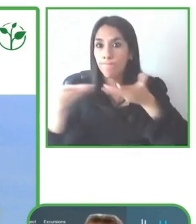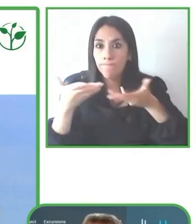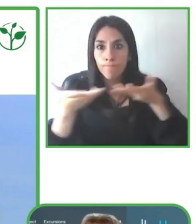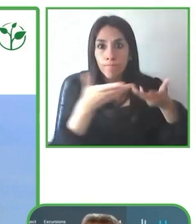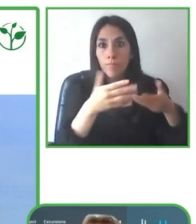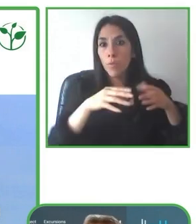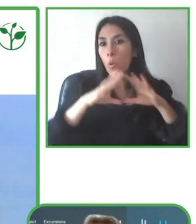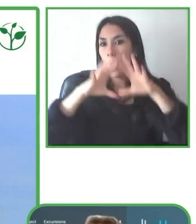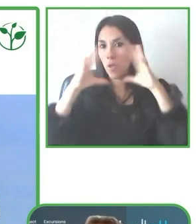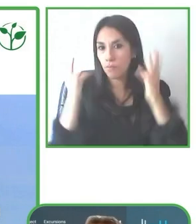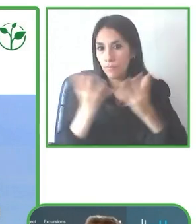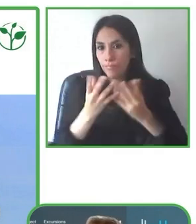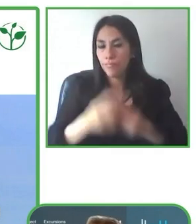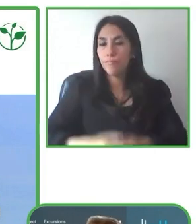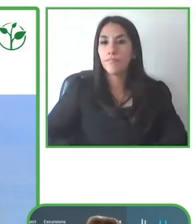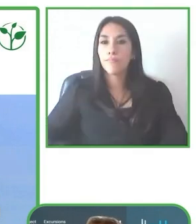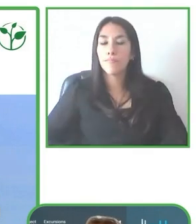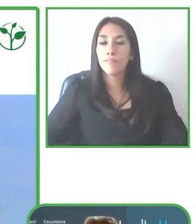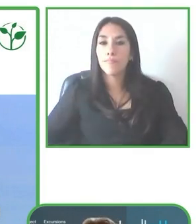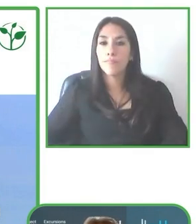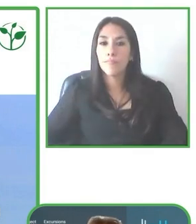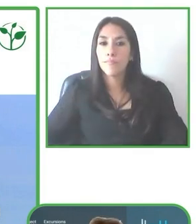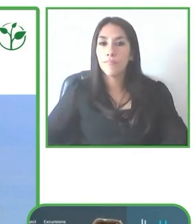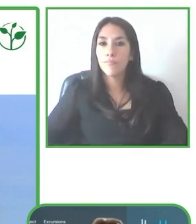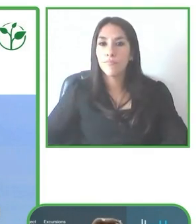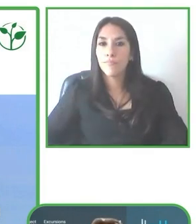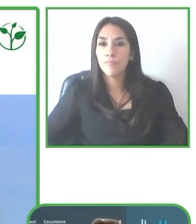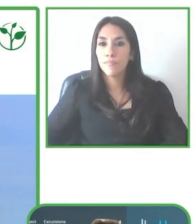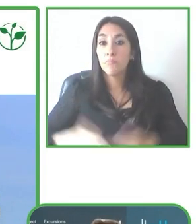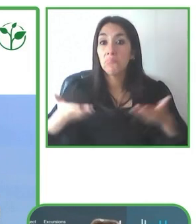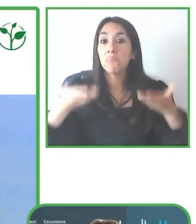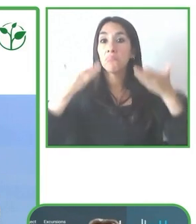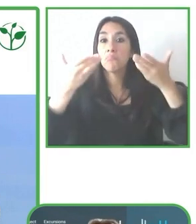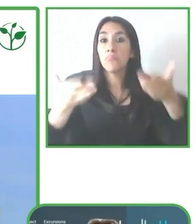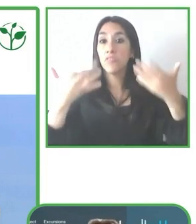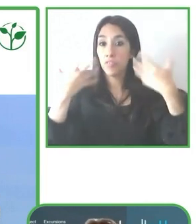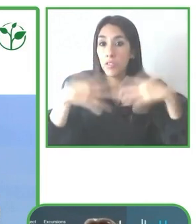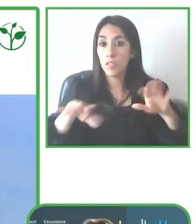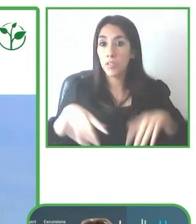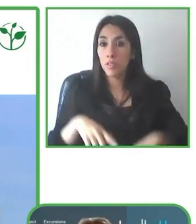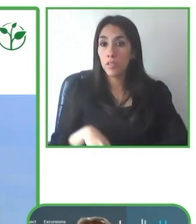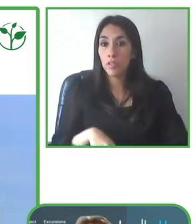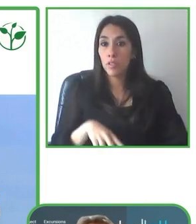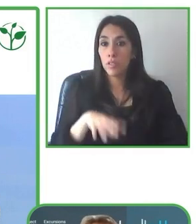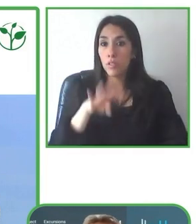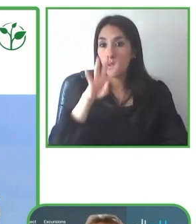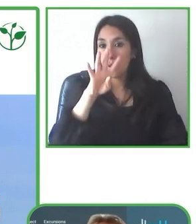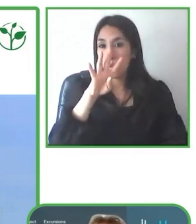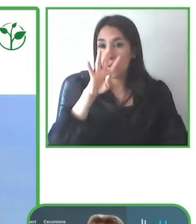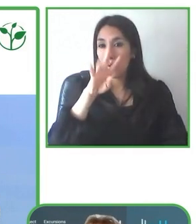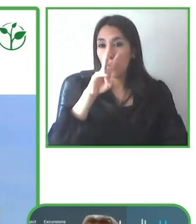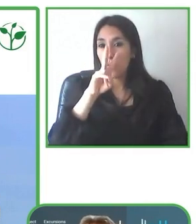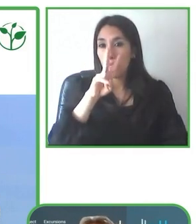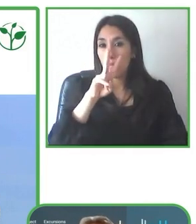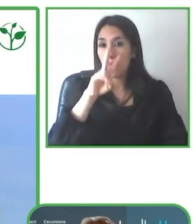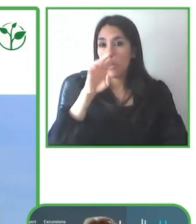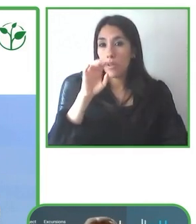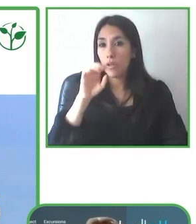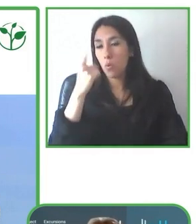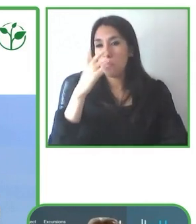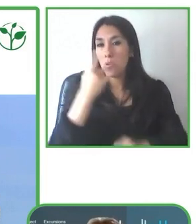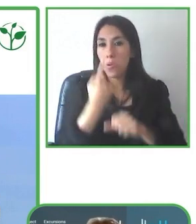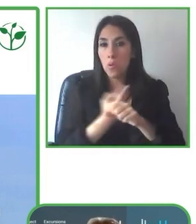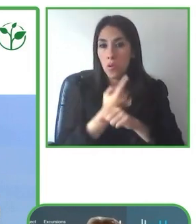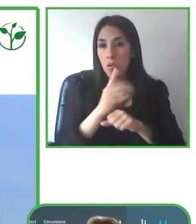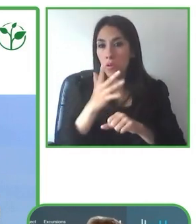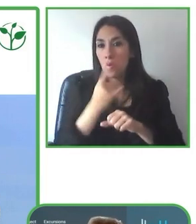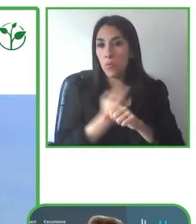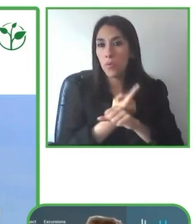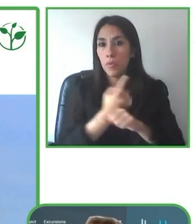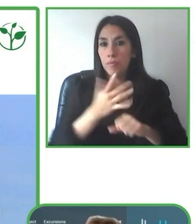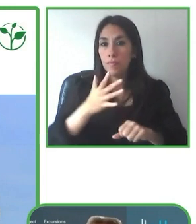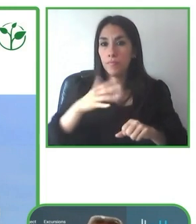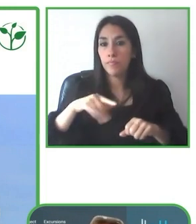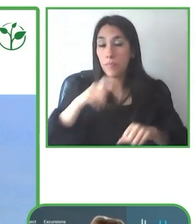Entonces con gusto les invito a que también puedan visitar la página web de Huasquila.